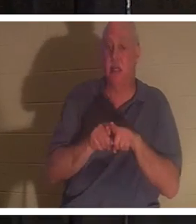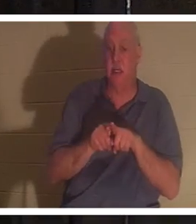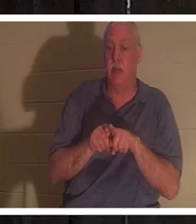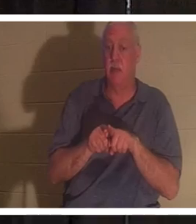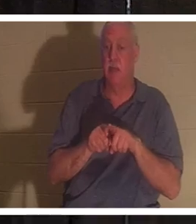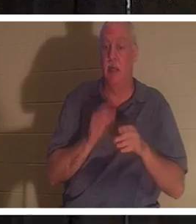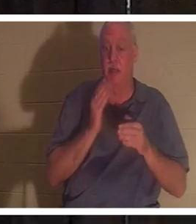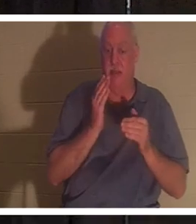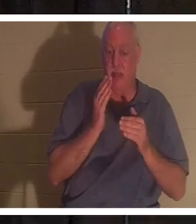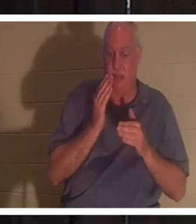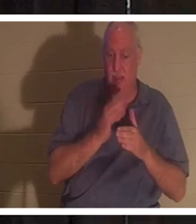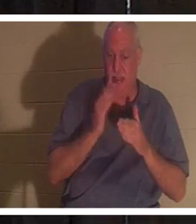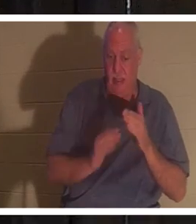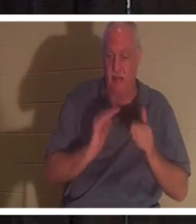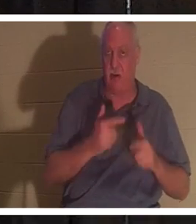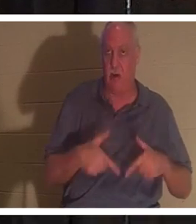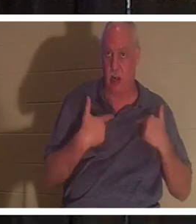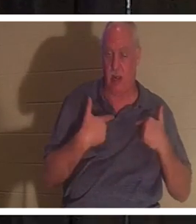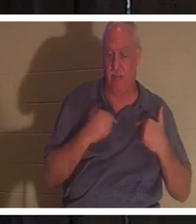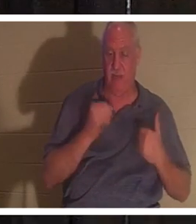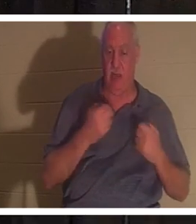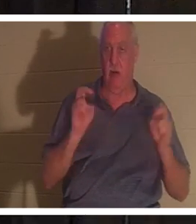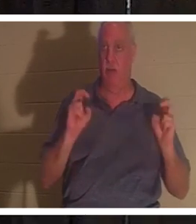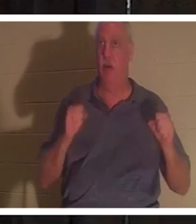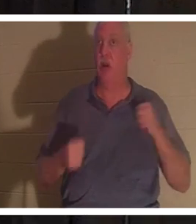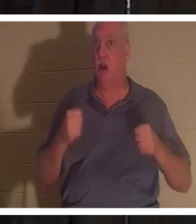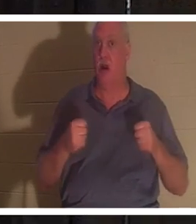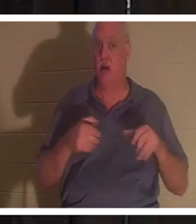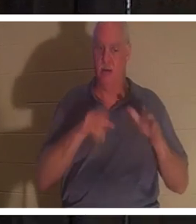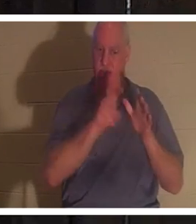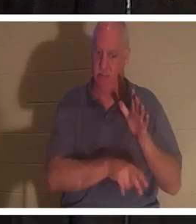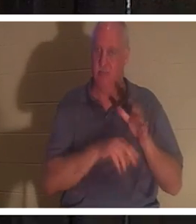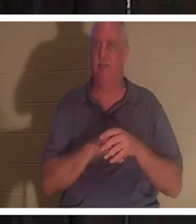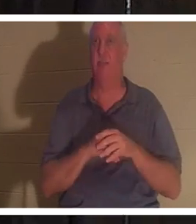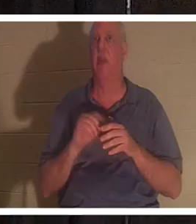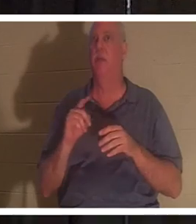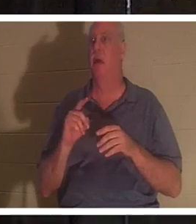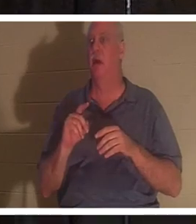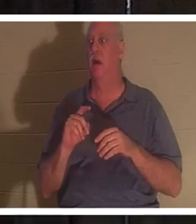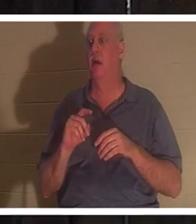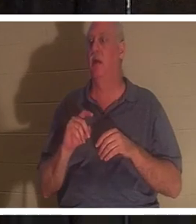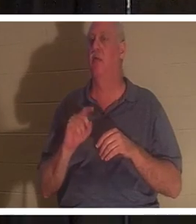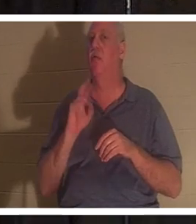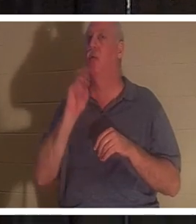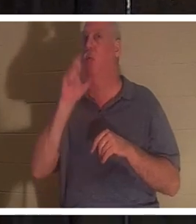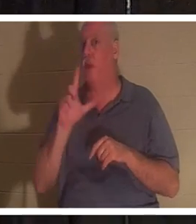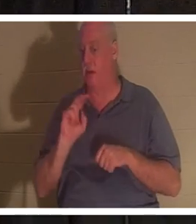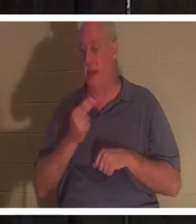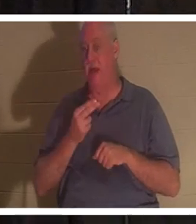unseres Lebens. Unser Auto ist dem Erdboden gleichgemacht, aber unser wahres Ich lebt weiter, egal ob man Christ ist